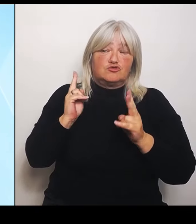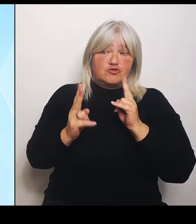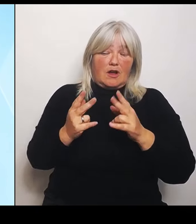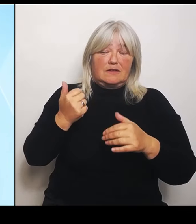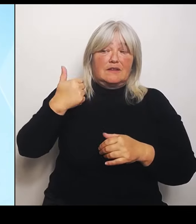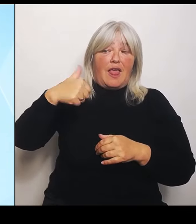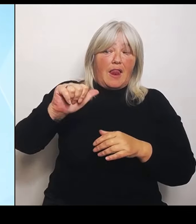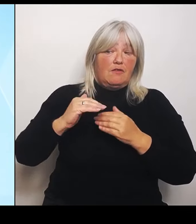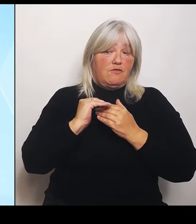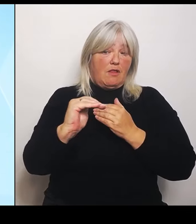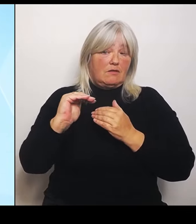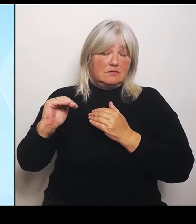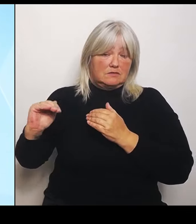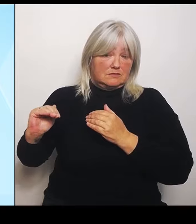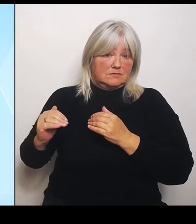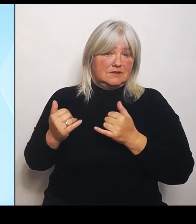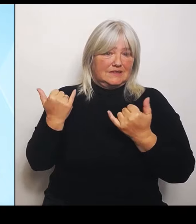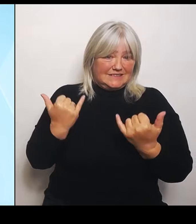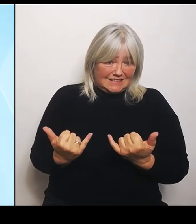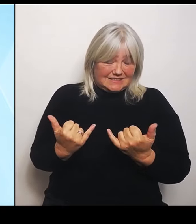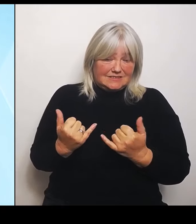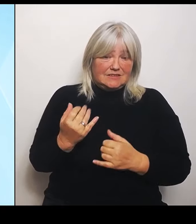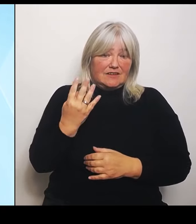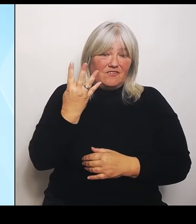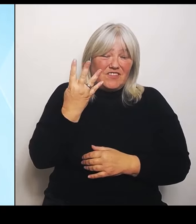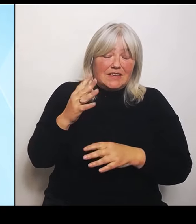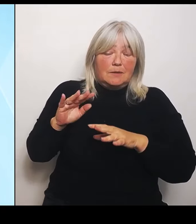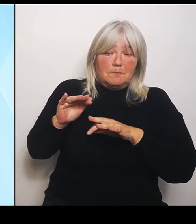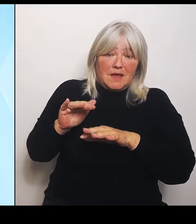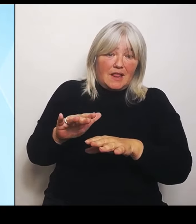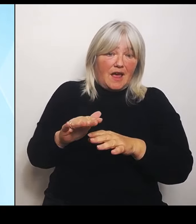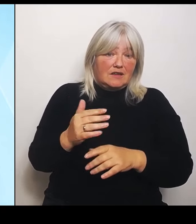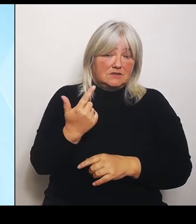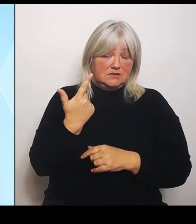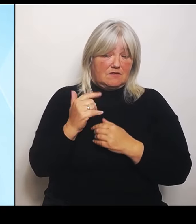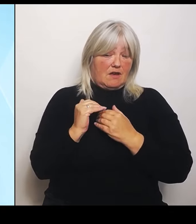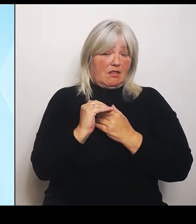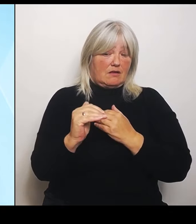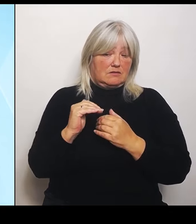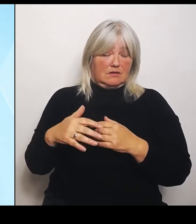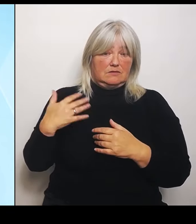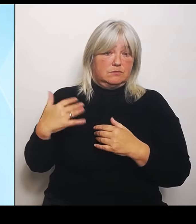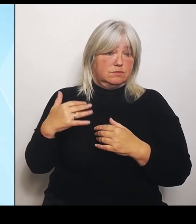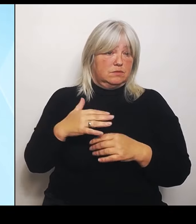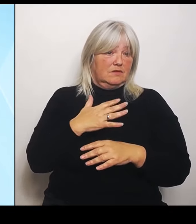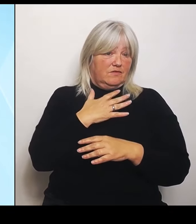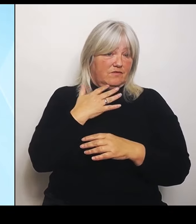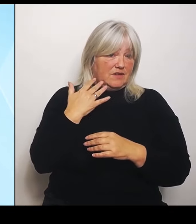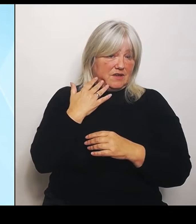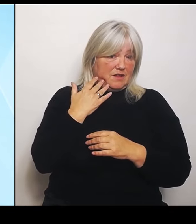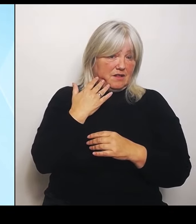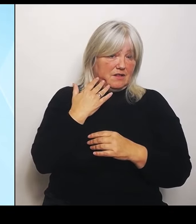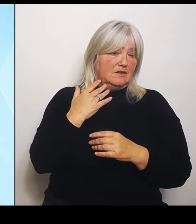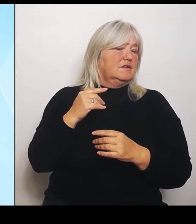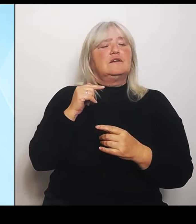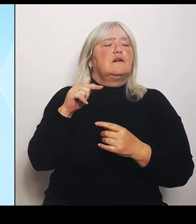Also da jetzt nicht von der nationalen Tragweite der Katastrophensituation auszugehen ist schon böswillig vonseiten